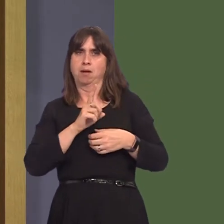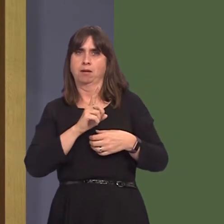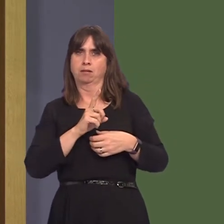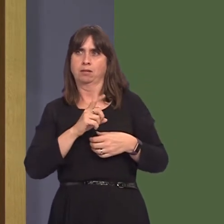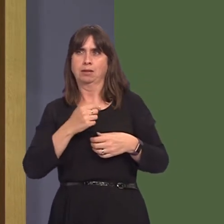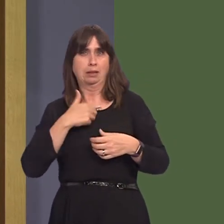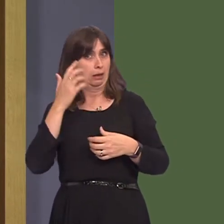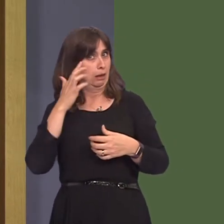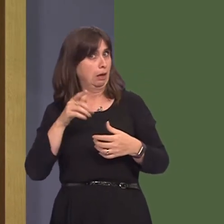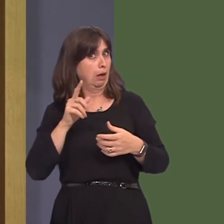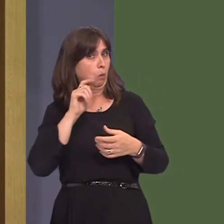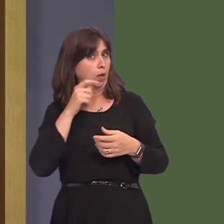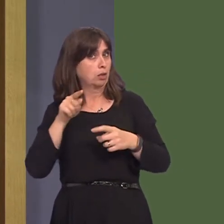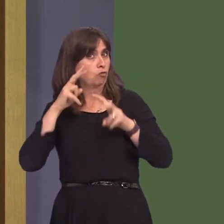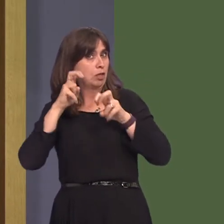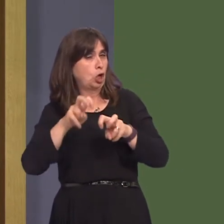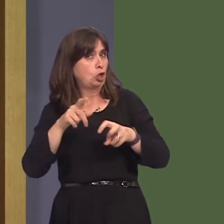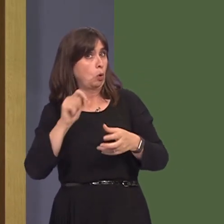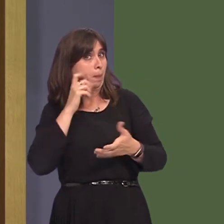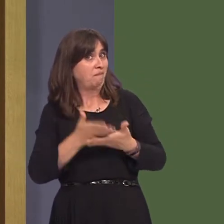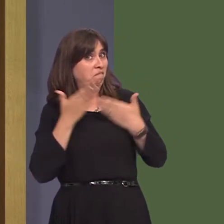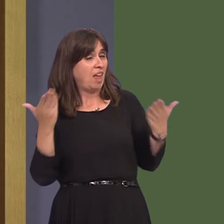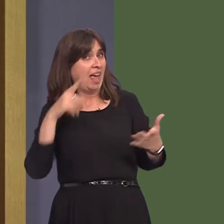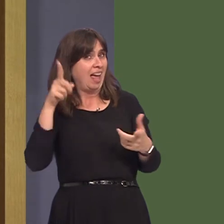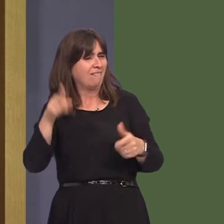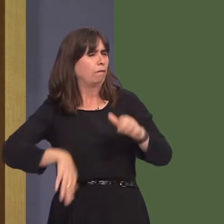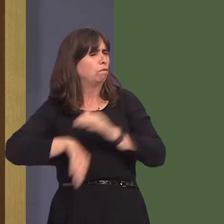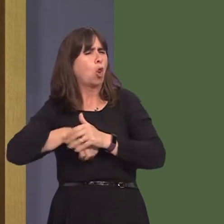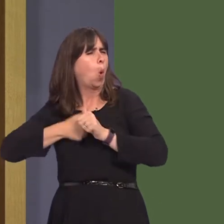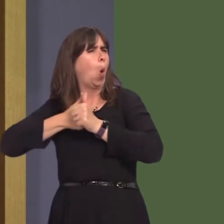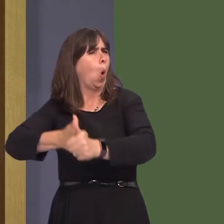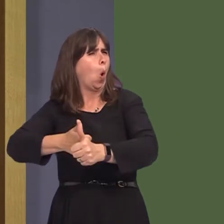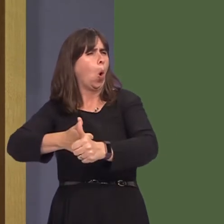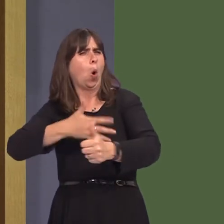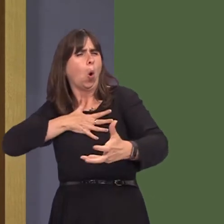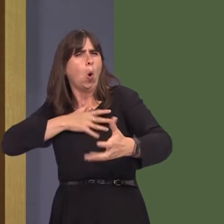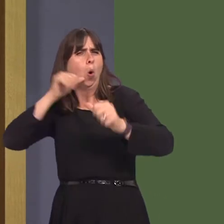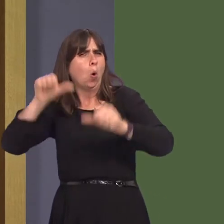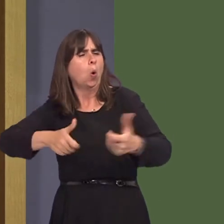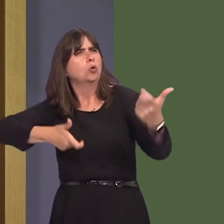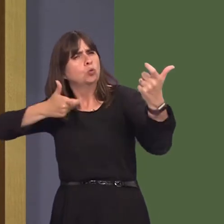fairness of how this review has been conducted in light of that which I've just explained.